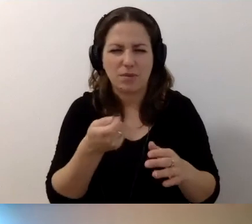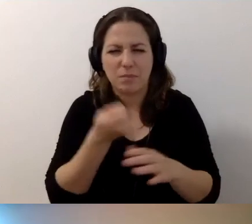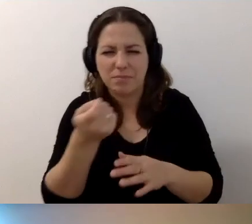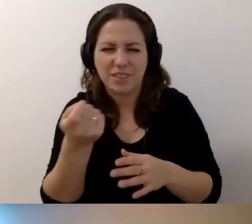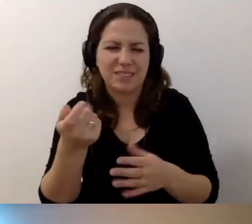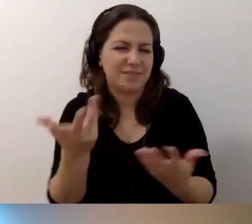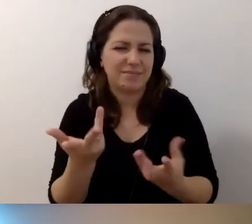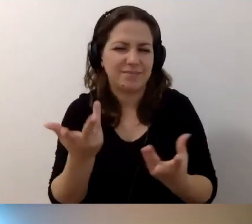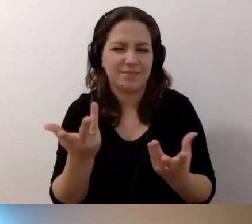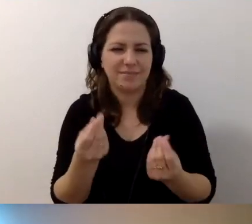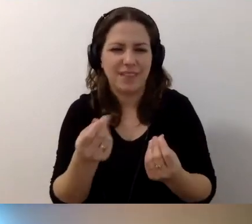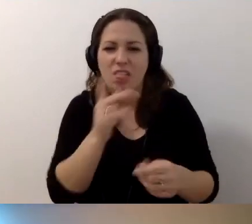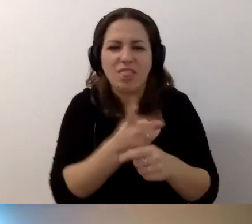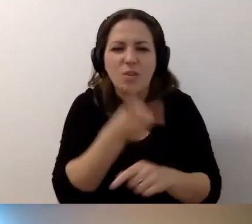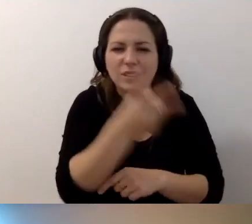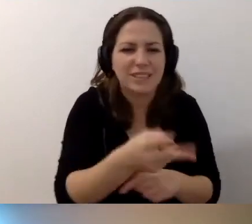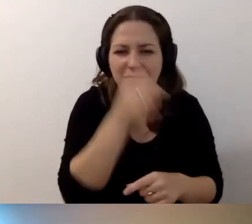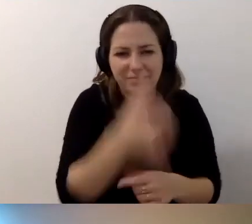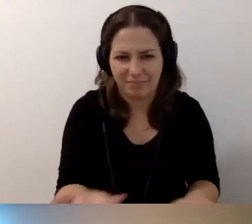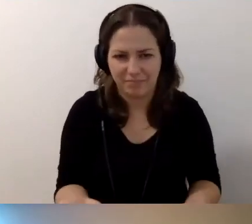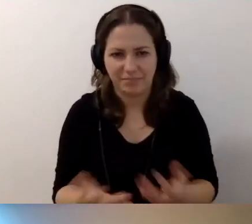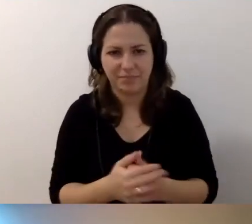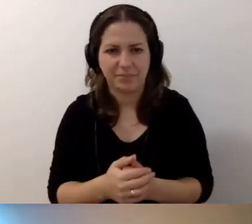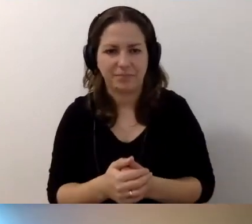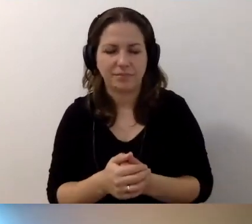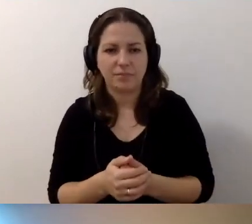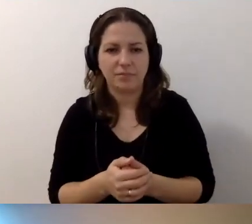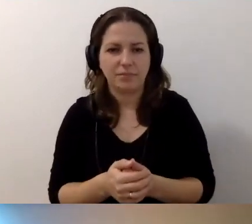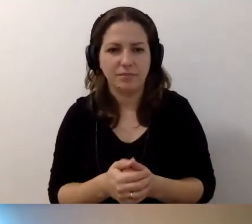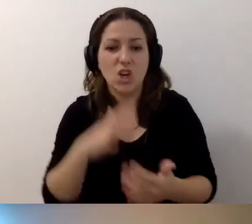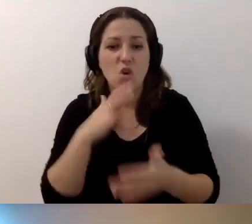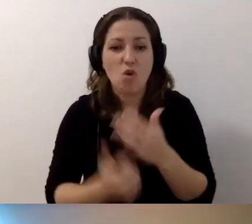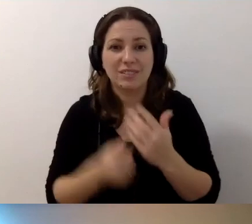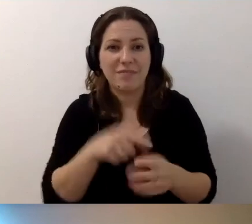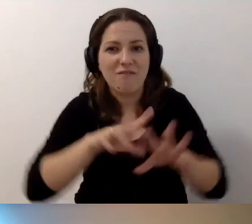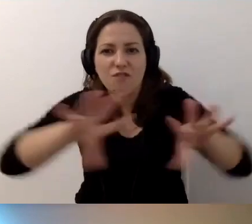Niedostępna. MAŁGORZATA: Dokładnie. Skorzystamy z tego wszyscy.